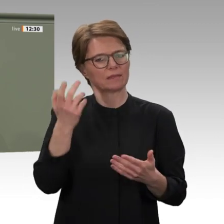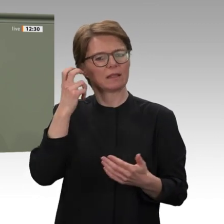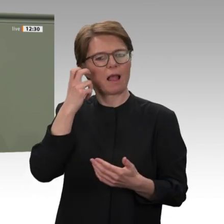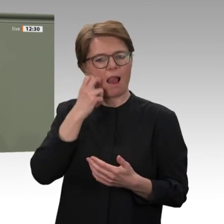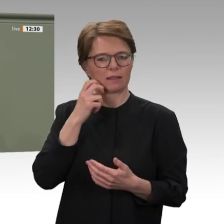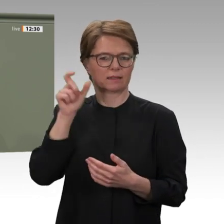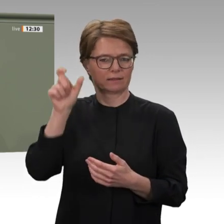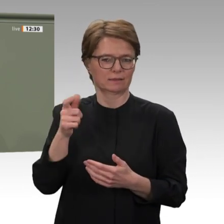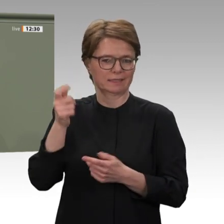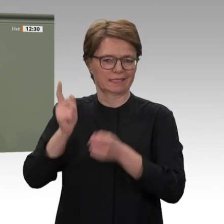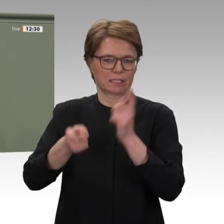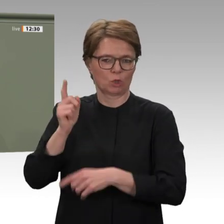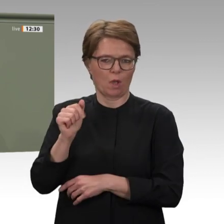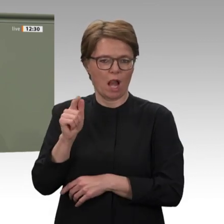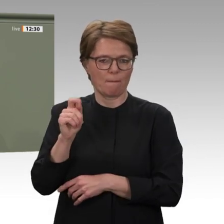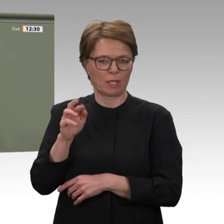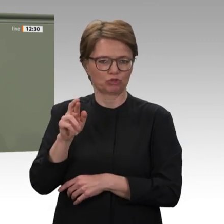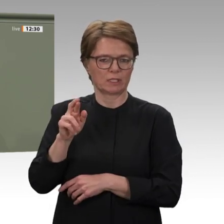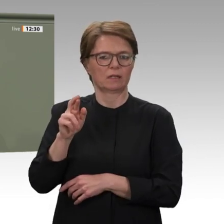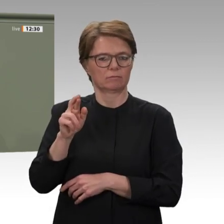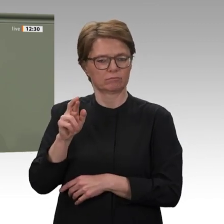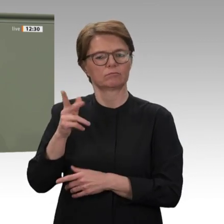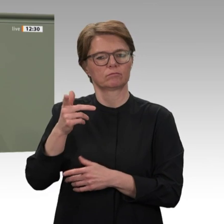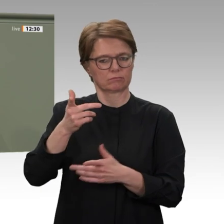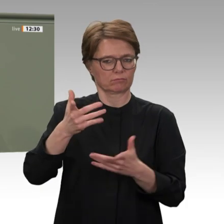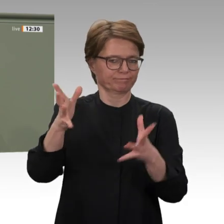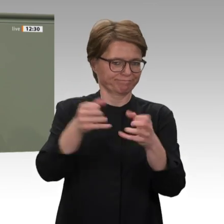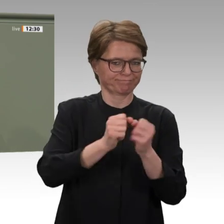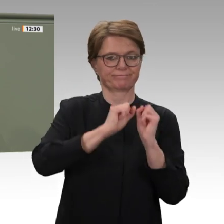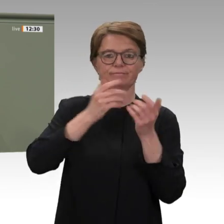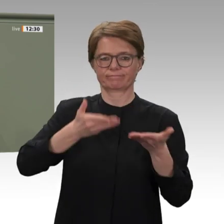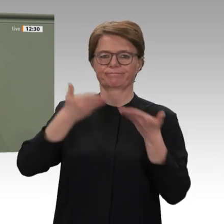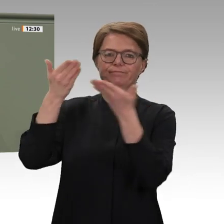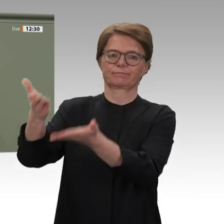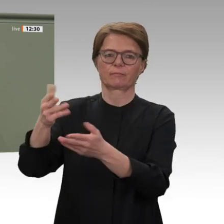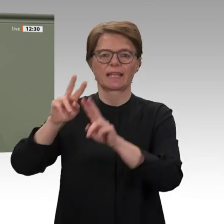wir an diesen Punkt gekommen sind, dafür möchte ich auch den Angehörigen der Bundeswehr,